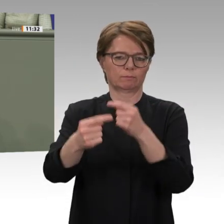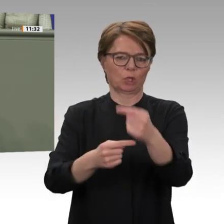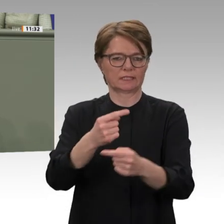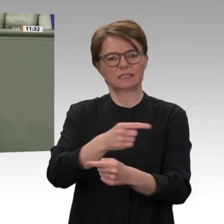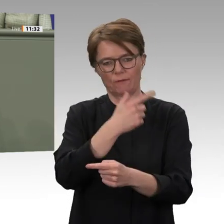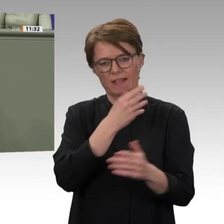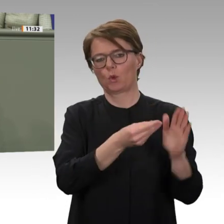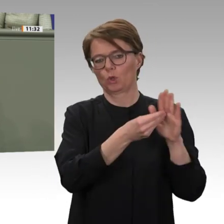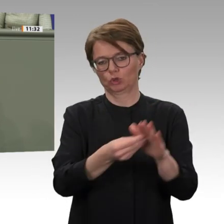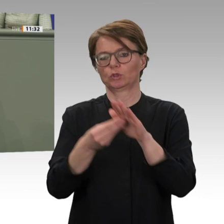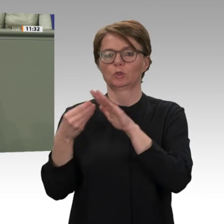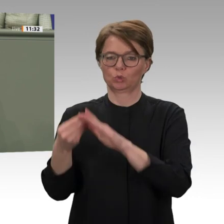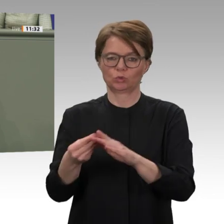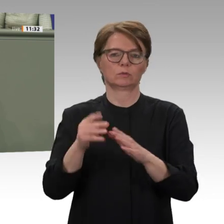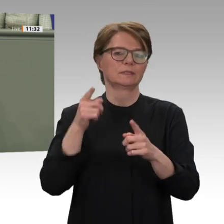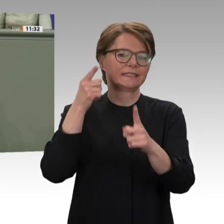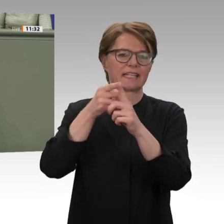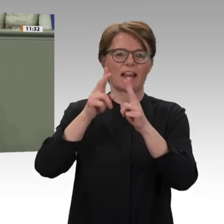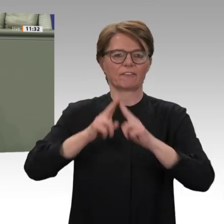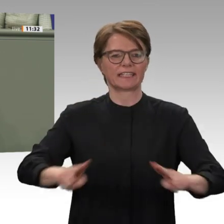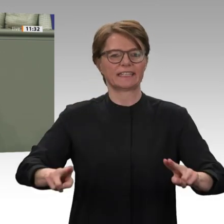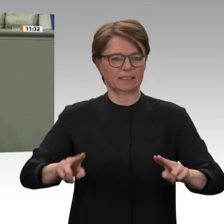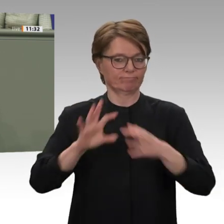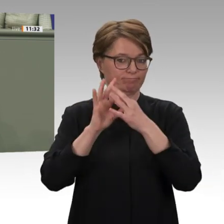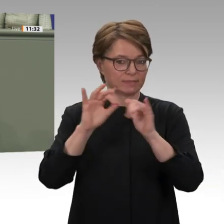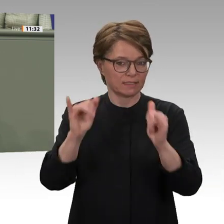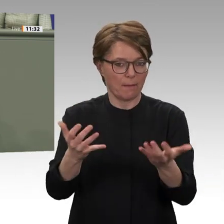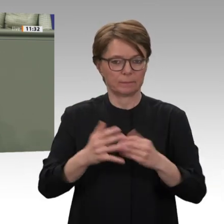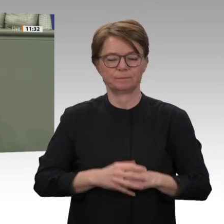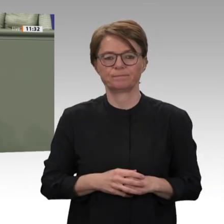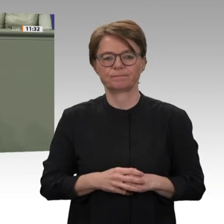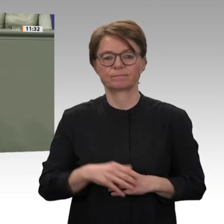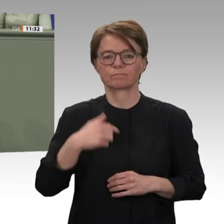wir unser Engagement im Bereich der Mediation fortführen, wenn das von sudanesischer